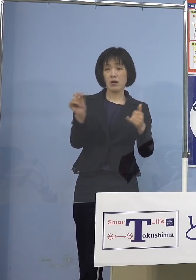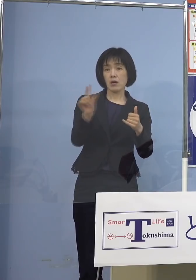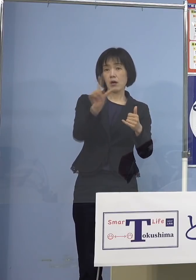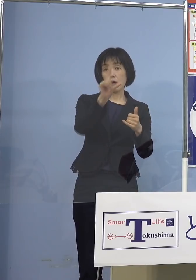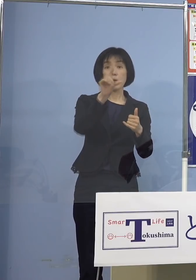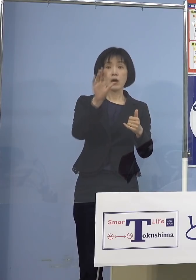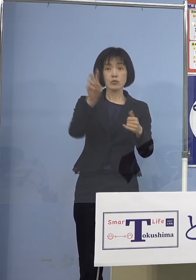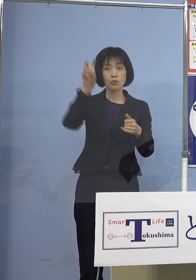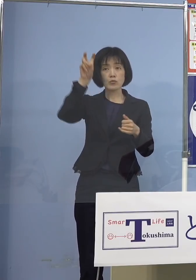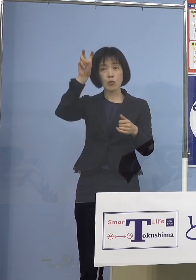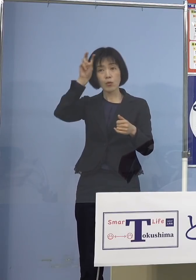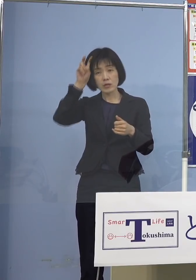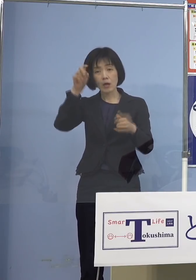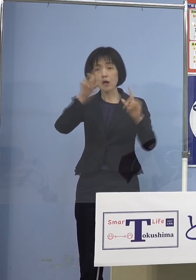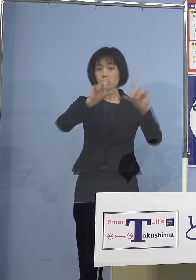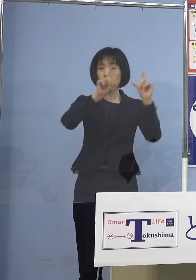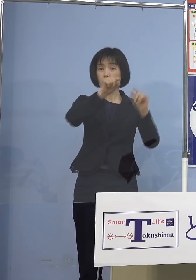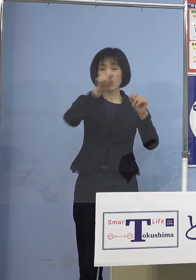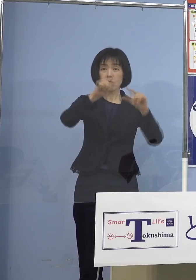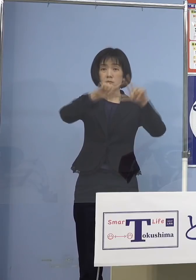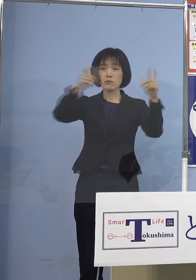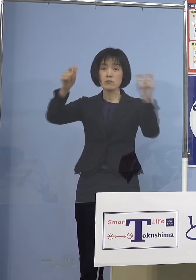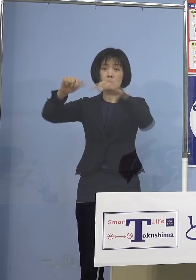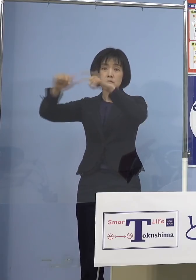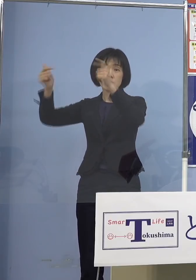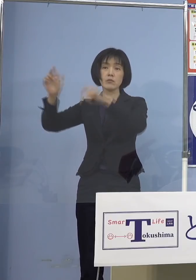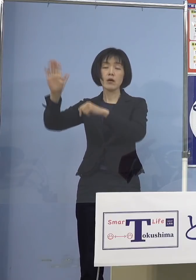こうしたことを招いてしまう ということになりますので